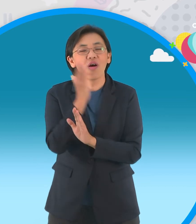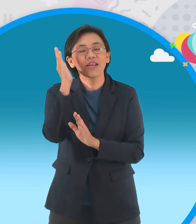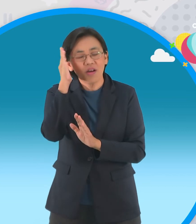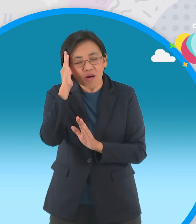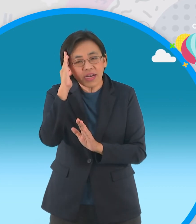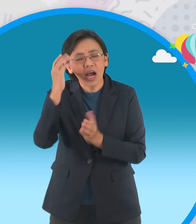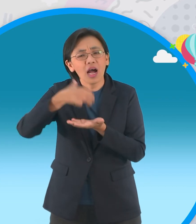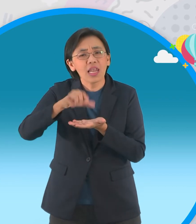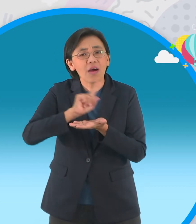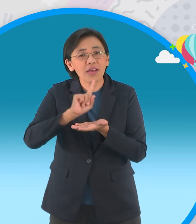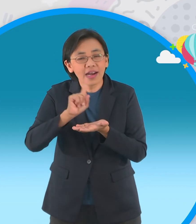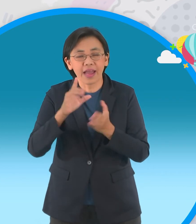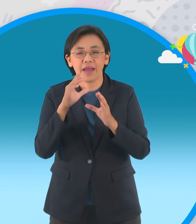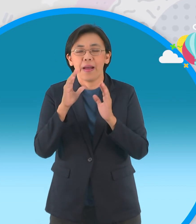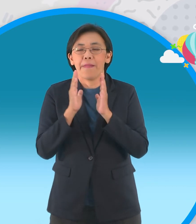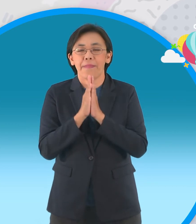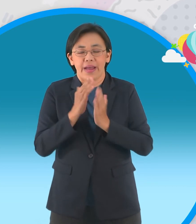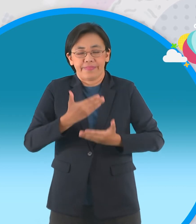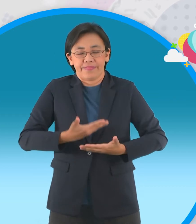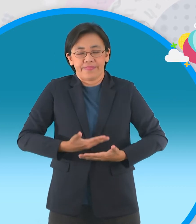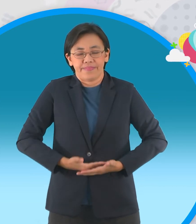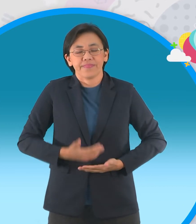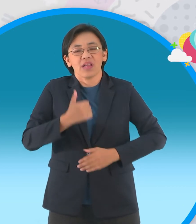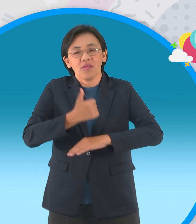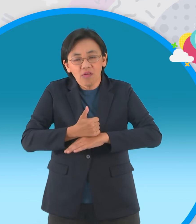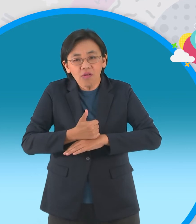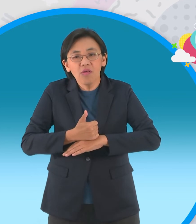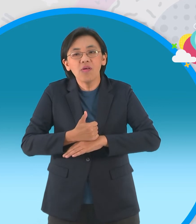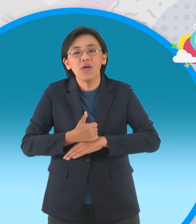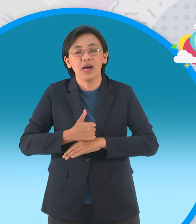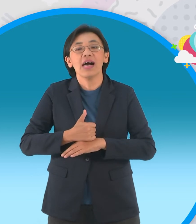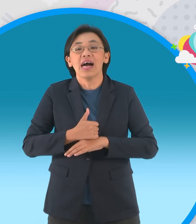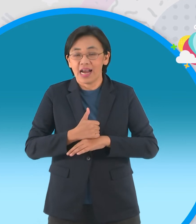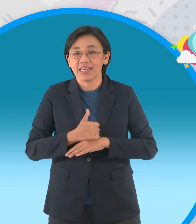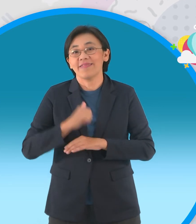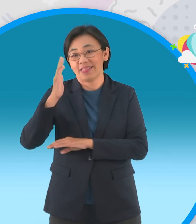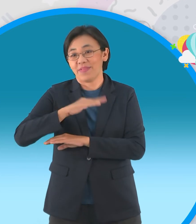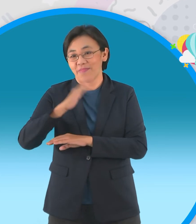วรรณกรรมก่อนนอนนะครับเป็นเรื่องของ พระพุทธเจ้านะครับก็เข้าเป็นของสำนัก